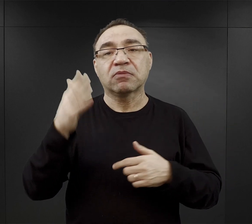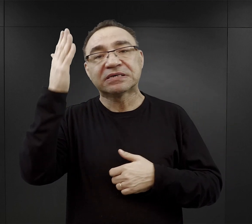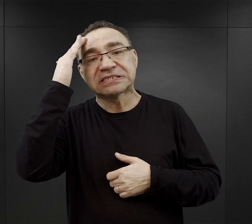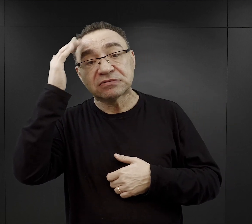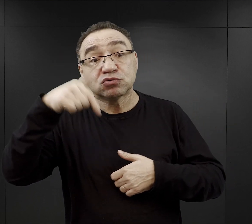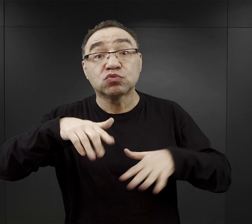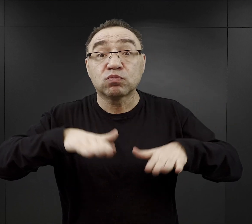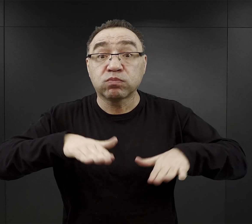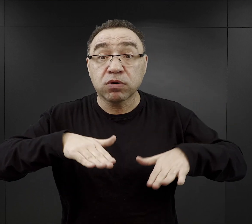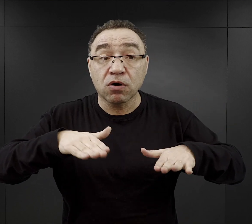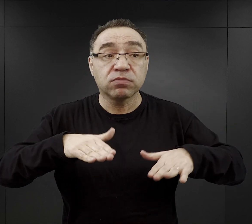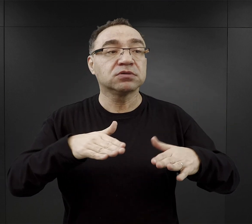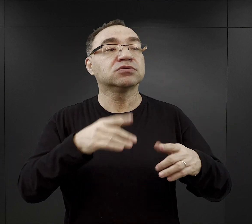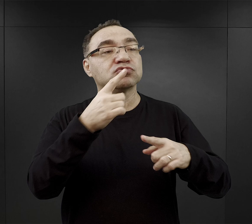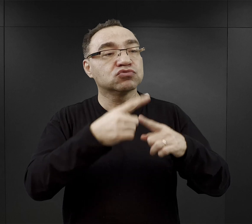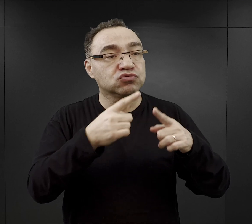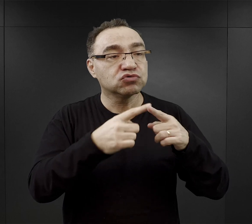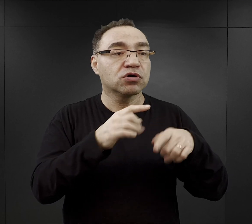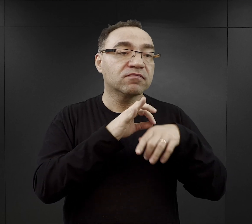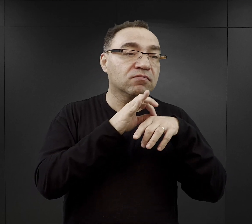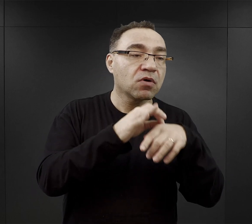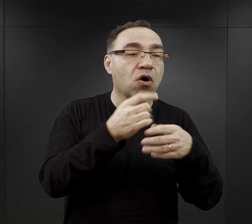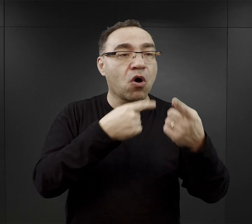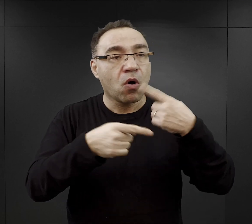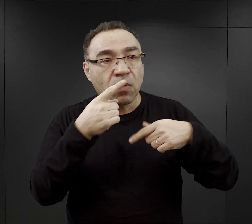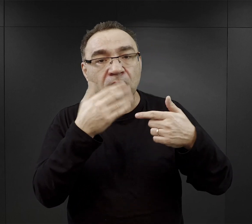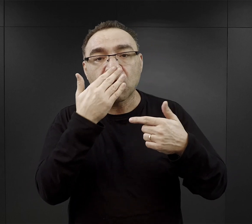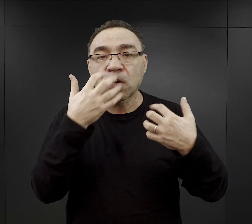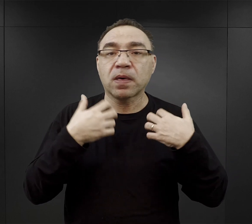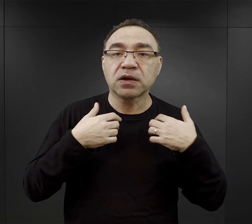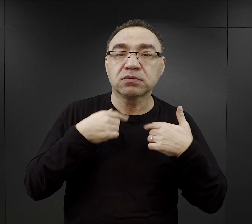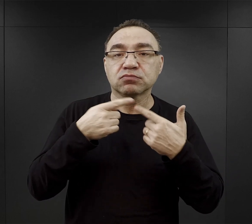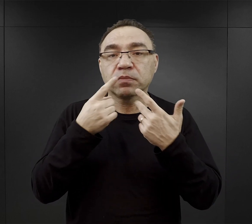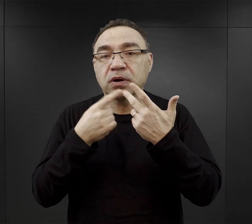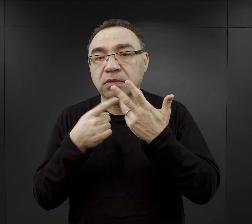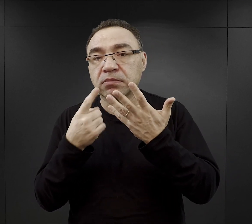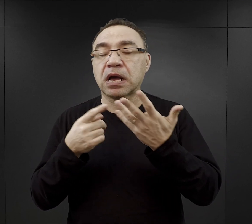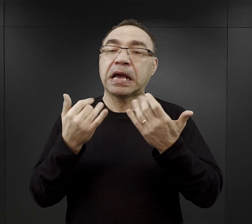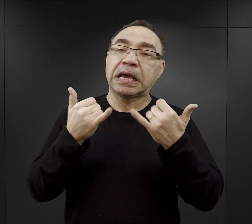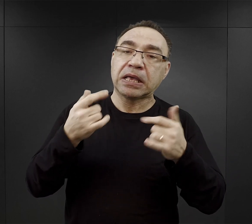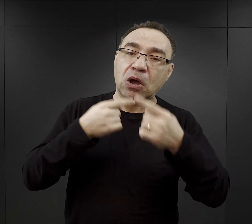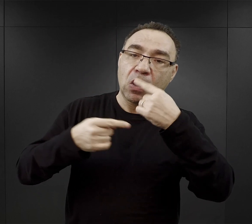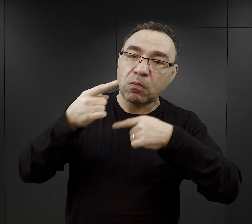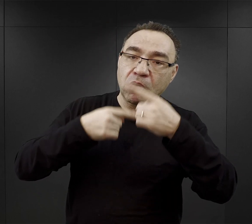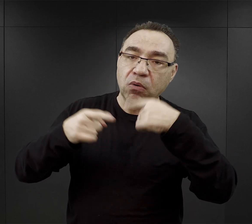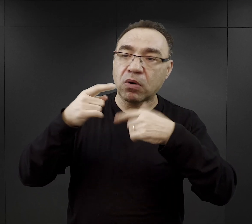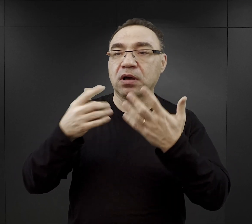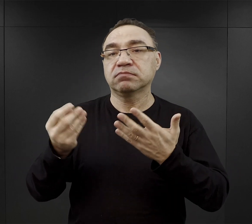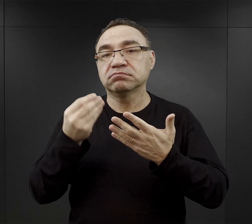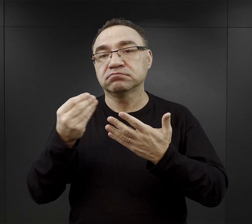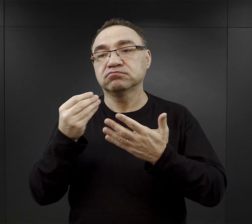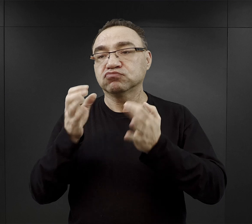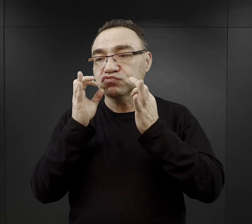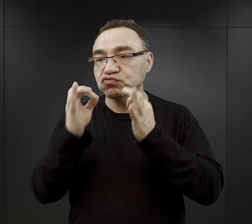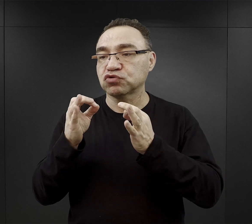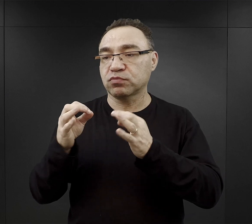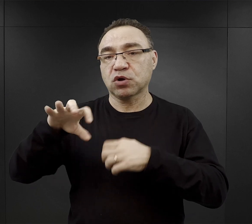która już w tym obozie była i mogła ich wprowadzić w realia życia obozowego. Jeszcze inni mówili, że byli w tak zwanym dobrym komandzie.